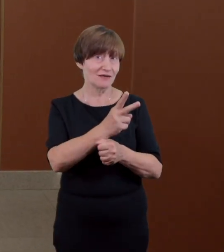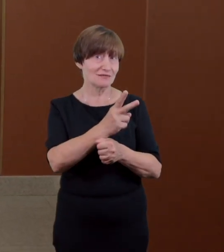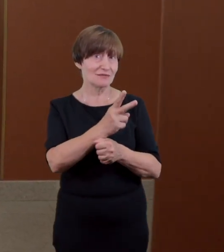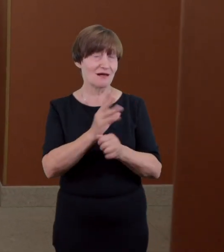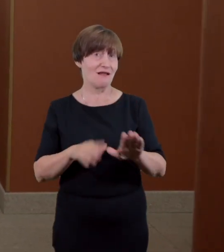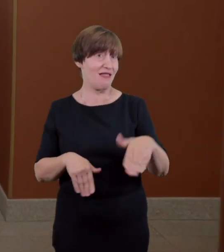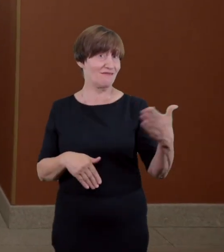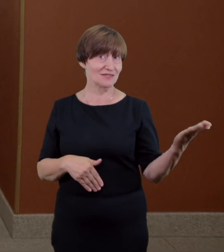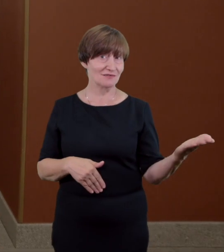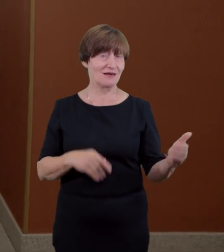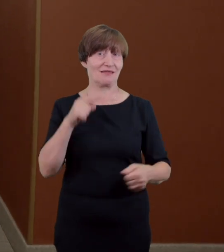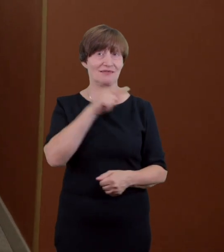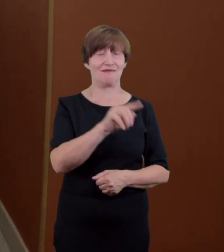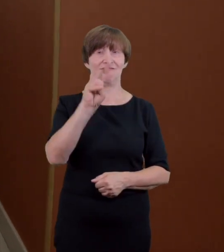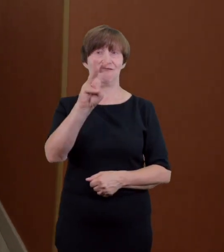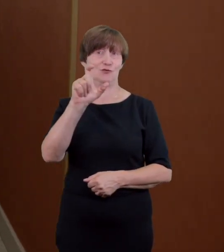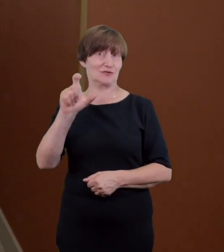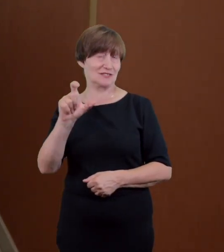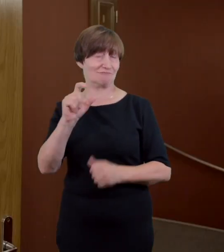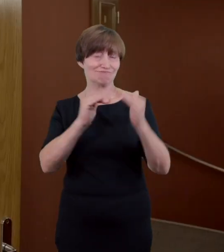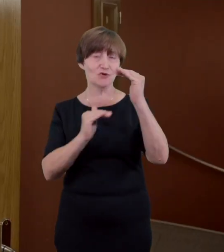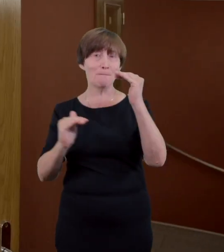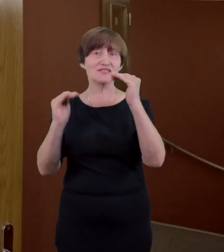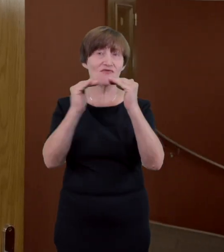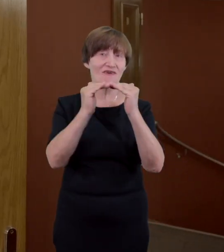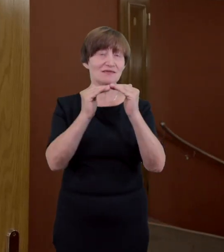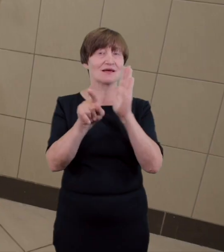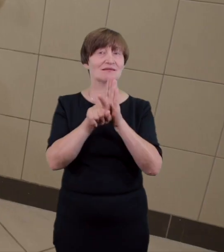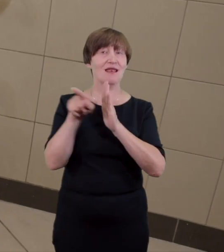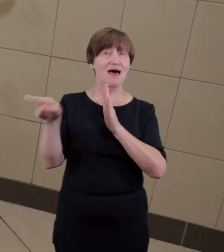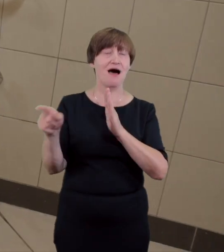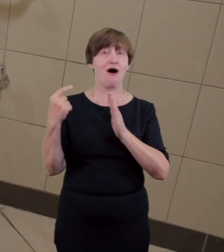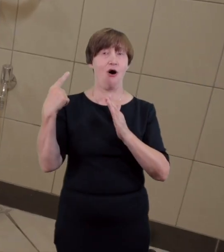toaleta dostosowana do potrzeb osób z niepełnosprawnościami